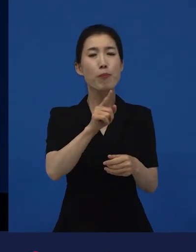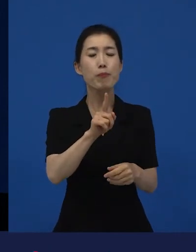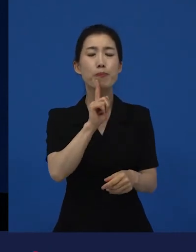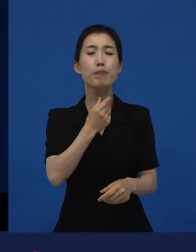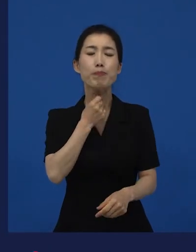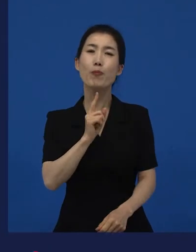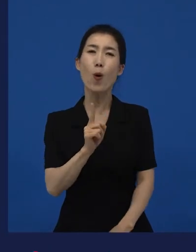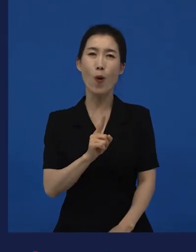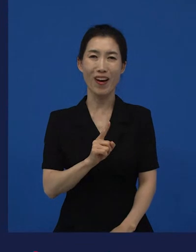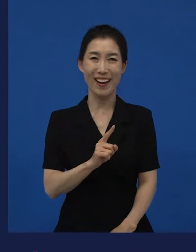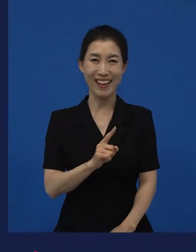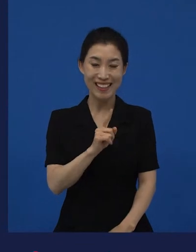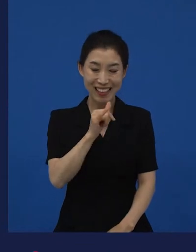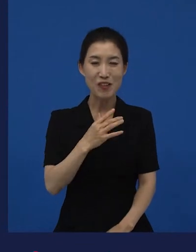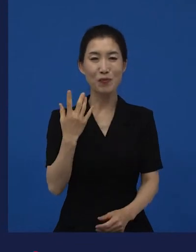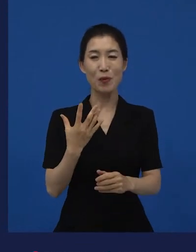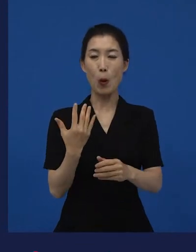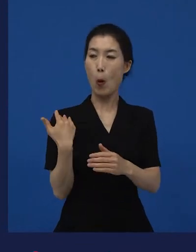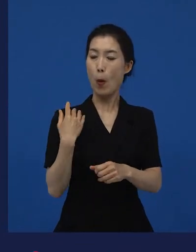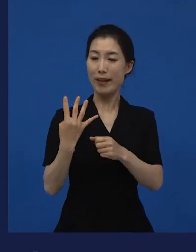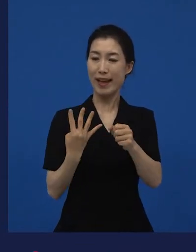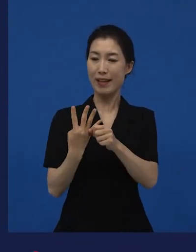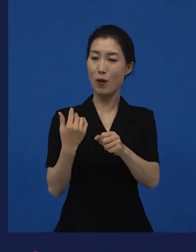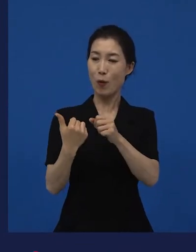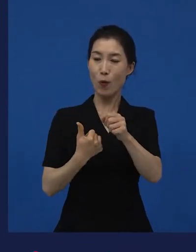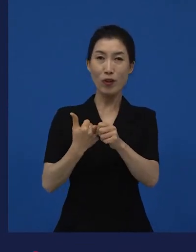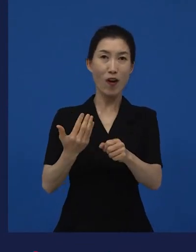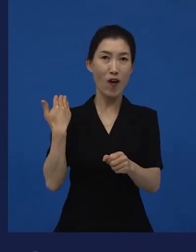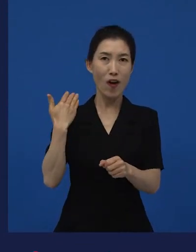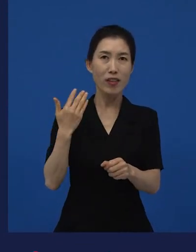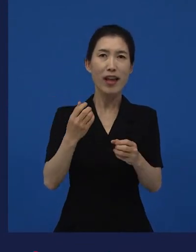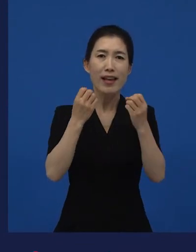최근 한 4,5년? 3,4년 동안 가장 많이